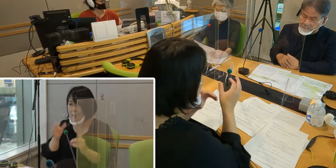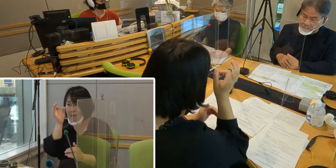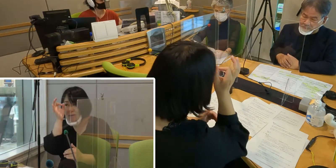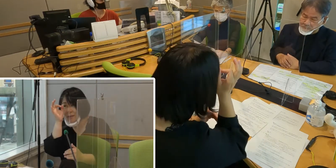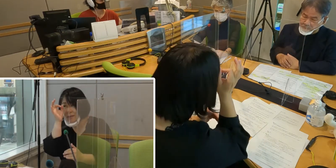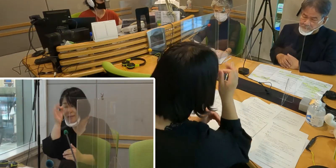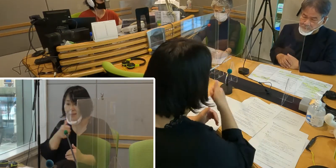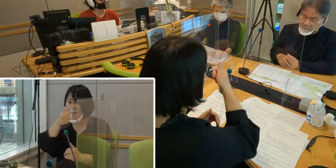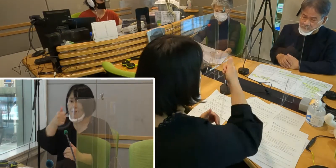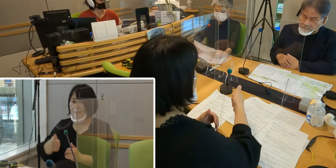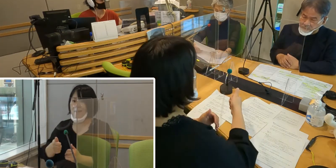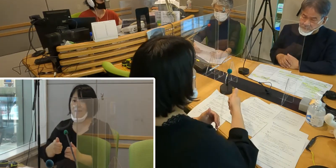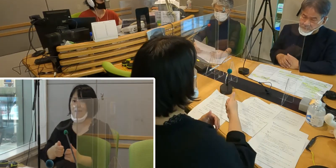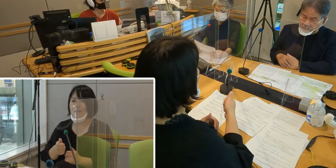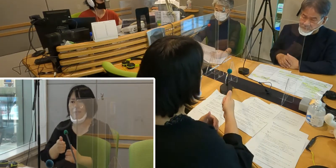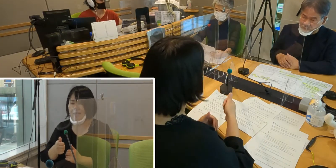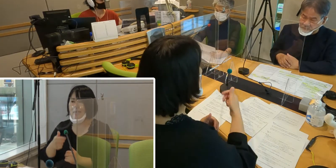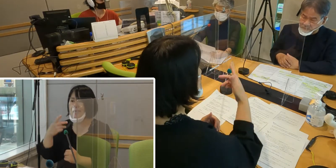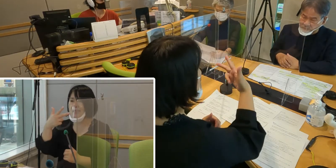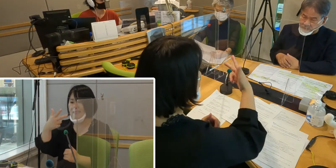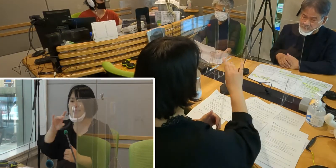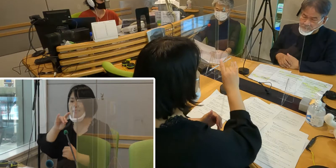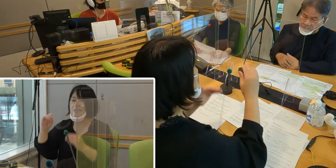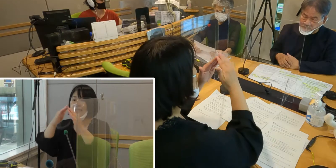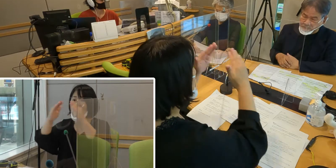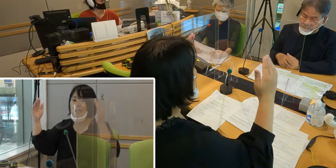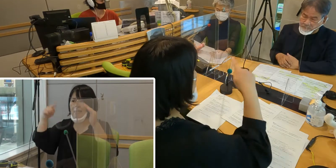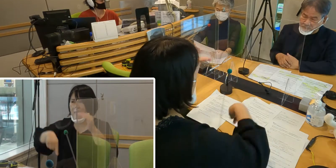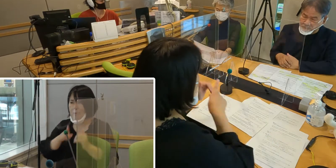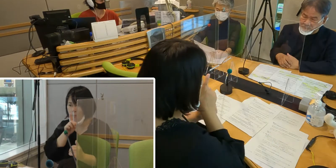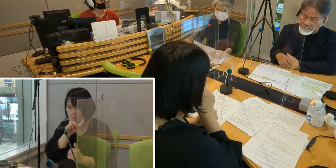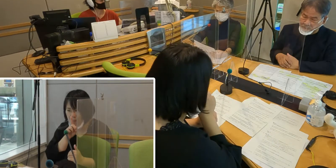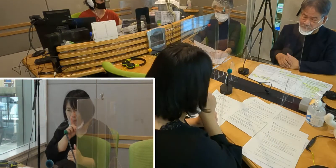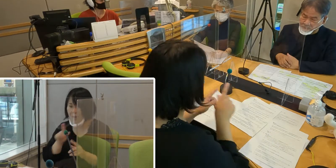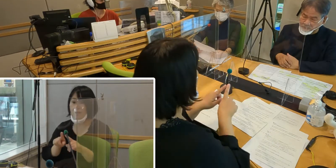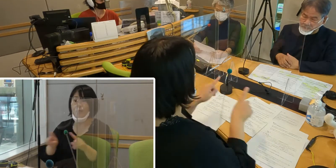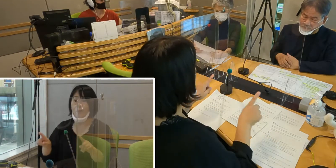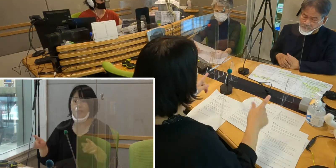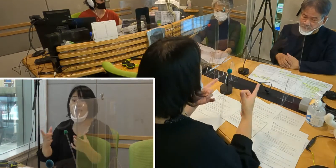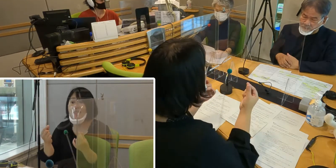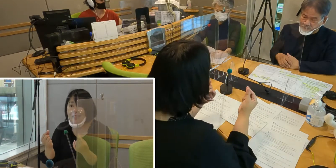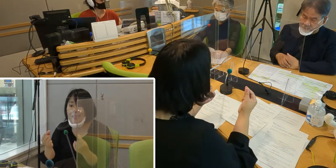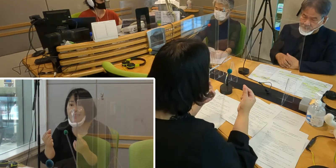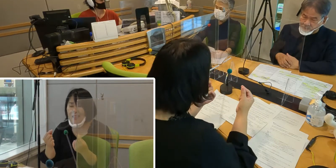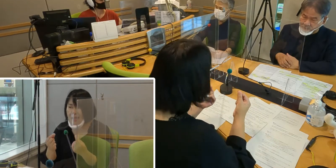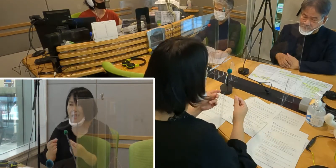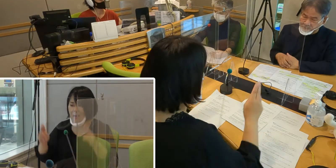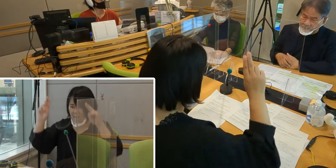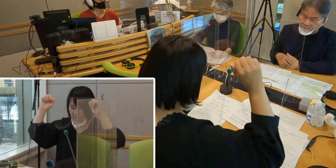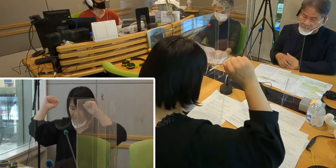市議会では静粛にしてなければいけませんので、 私は心の中で万歳をしていました。